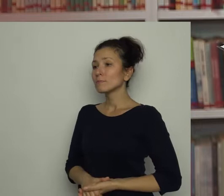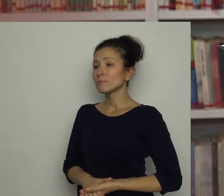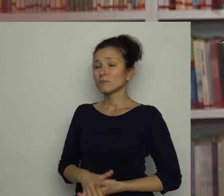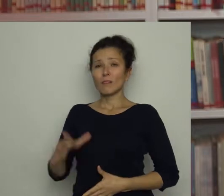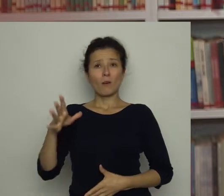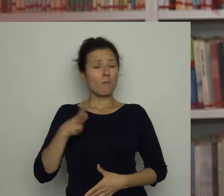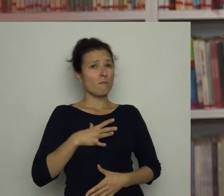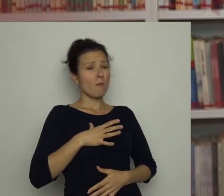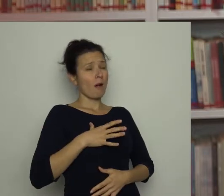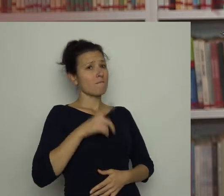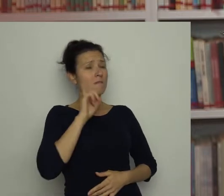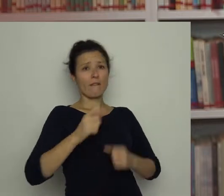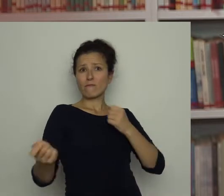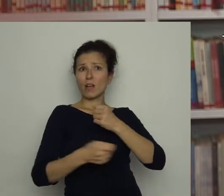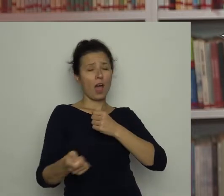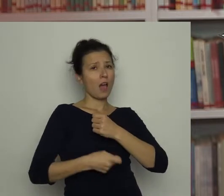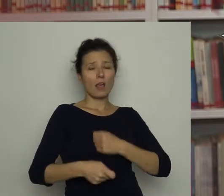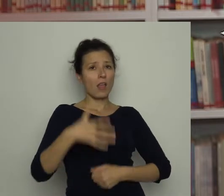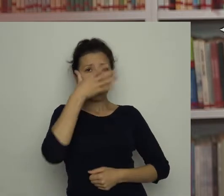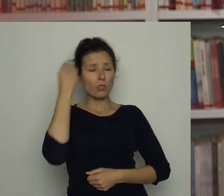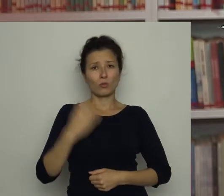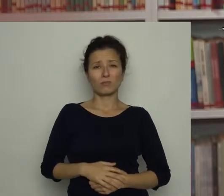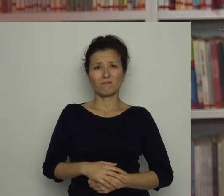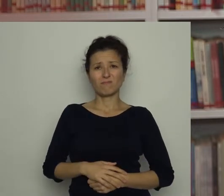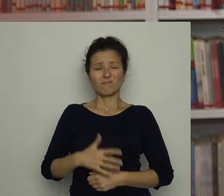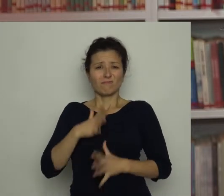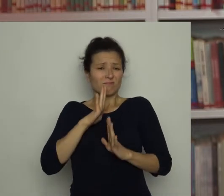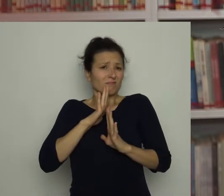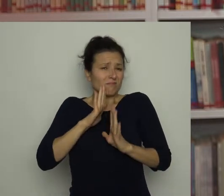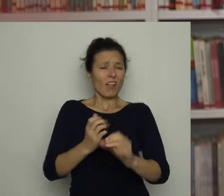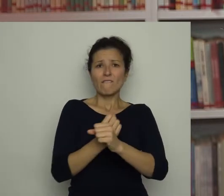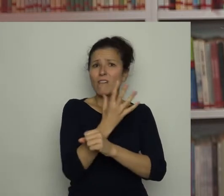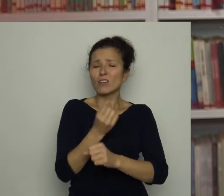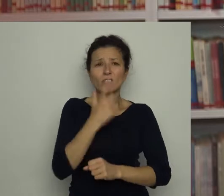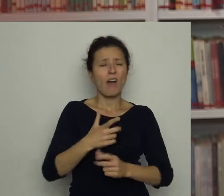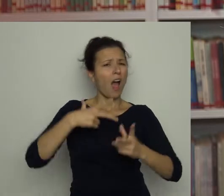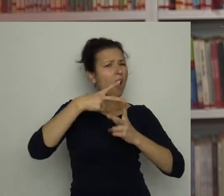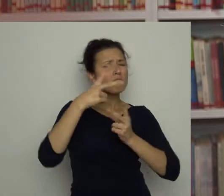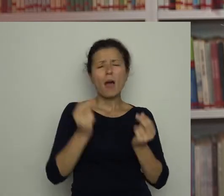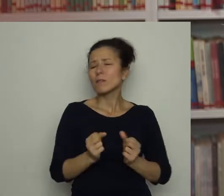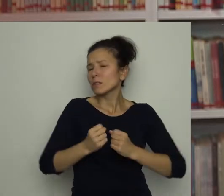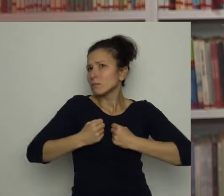To była prawdziwa kara dla Antosia. Nie lubił warzyw, a papryki wprost nienawidził!